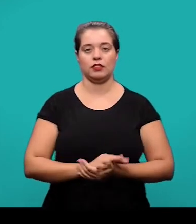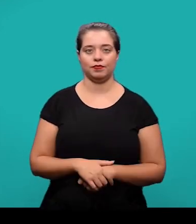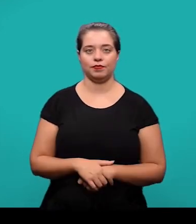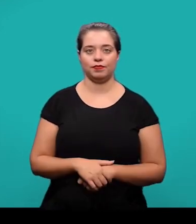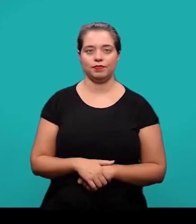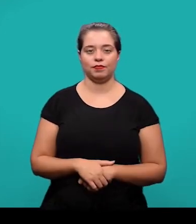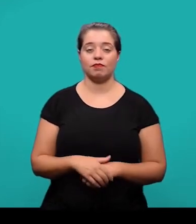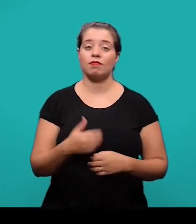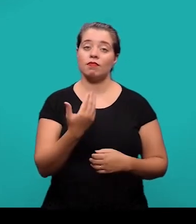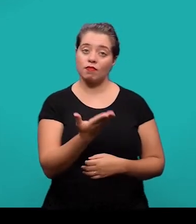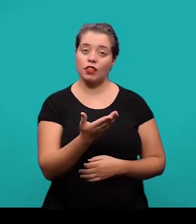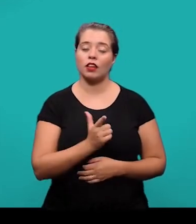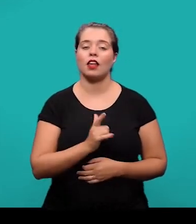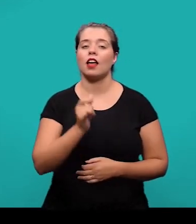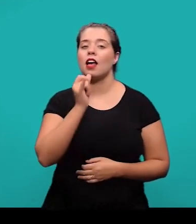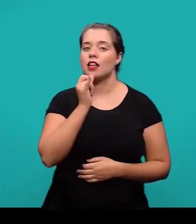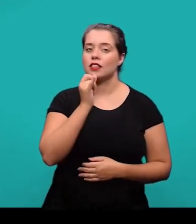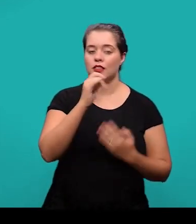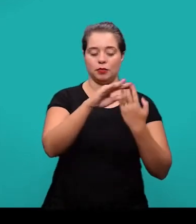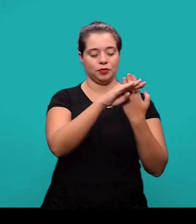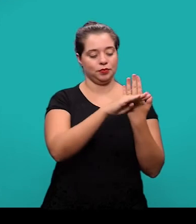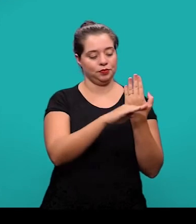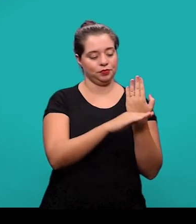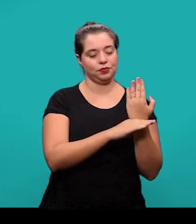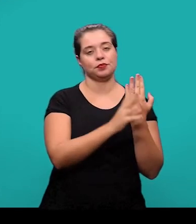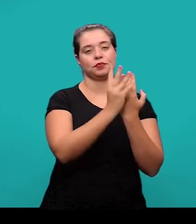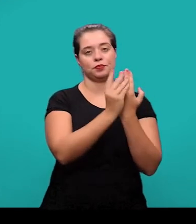Aqui nós temos um exemplo de lista de referências. O título aparece centralizado.